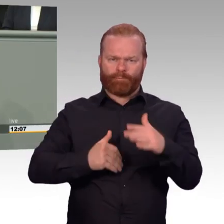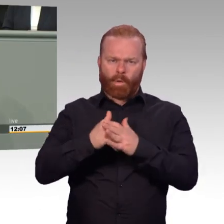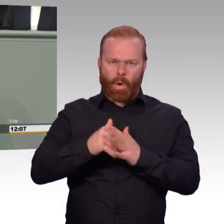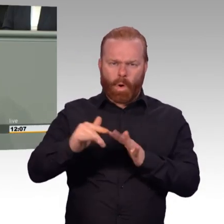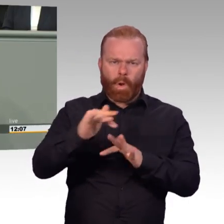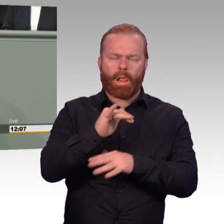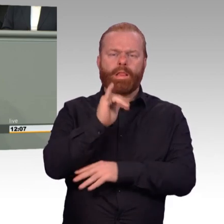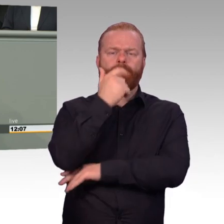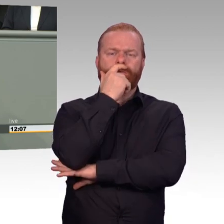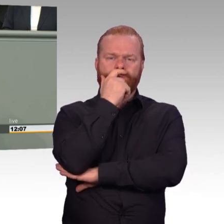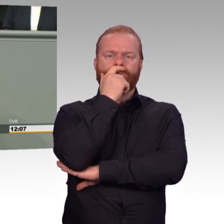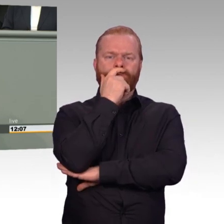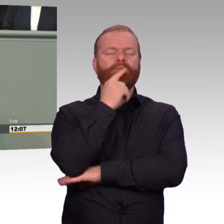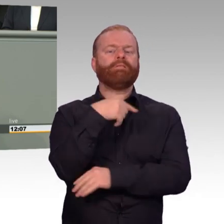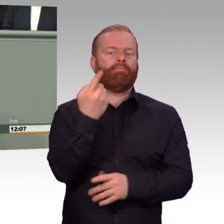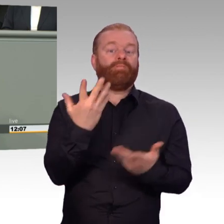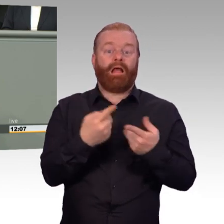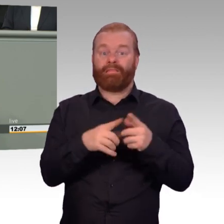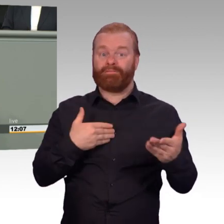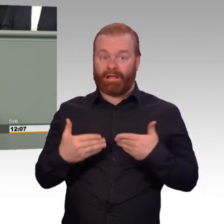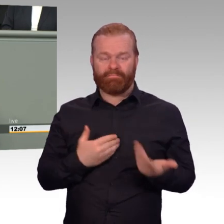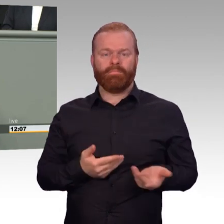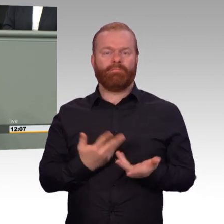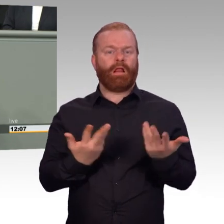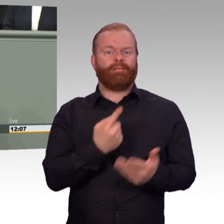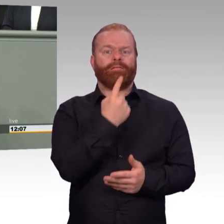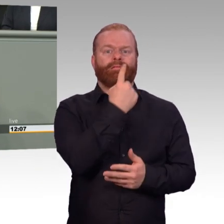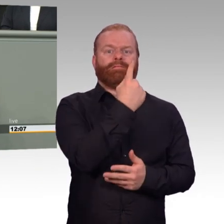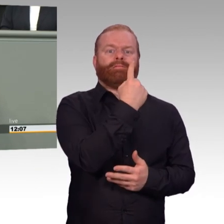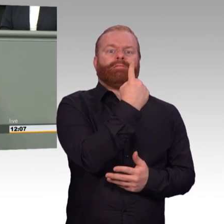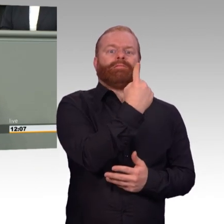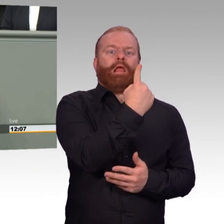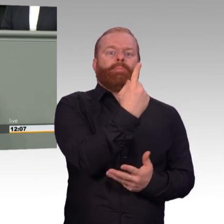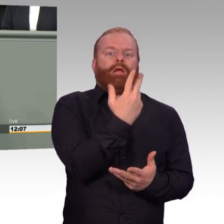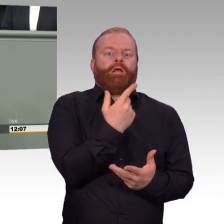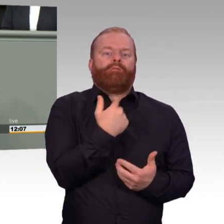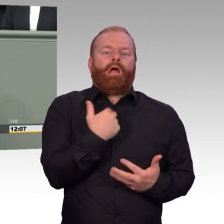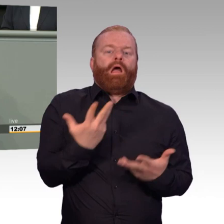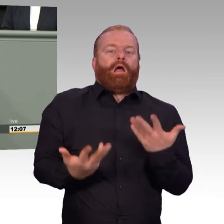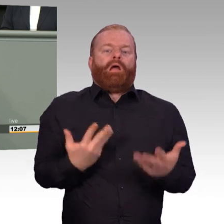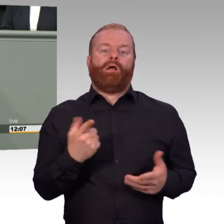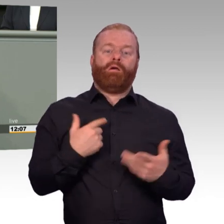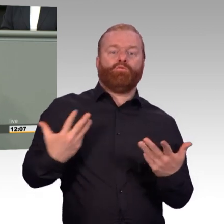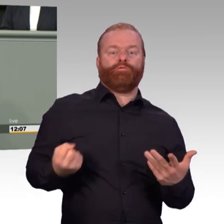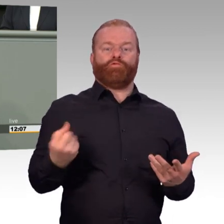Und hier auch wieder an Sie, Frau Ministerin, an Ihre Adresse, und natürlich auch die hier Anwesenden, die hier immer so schön dazwischengerufen haben,